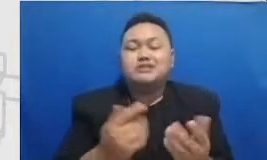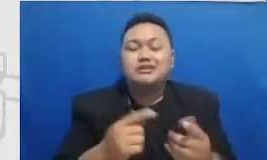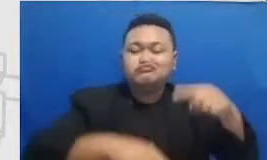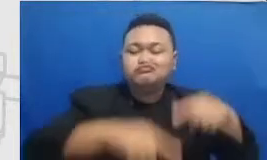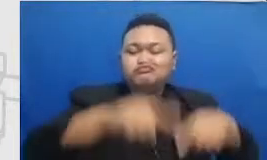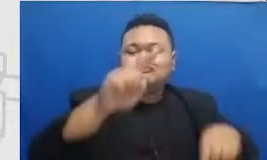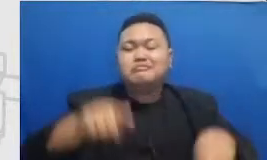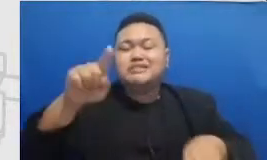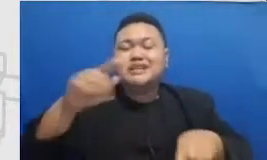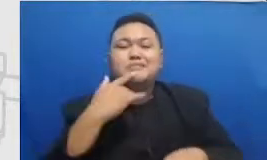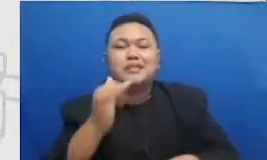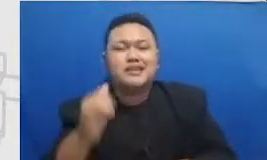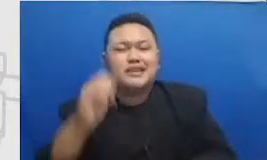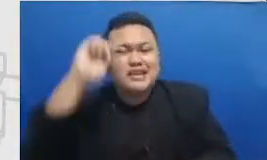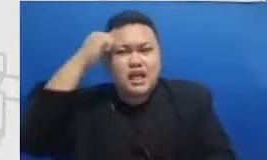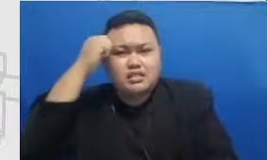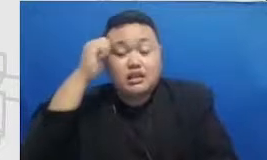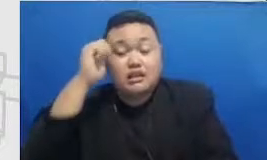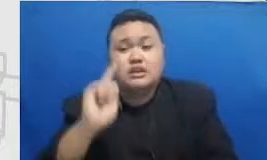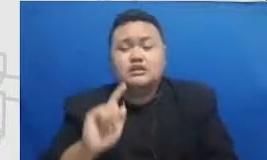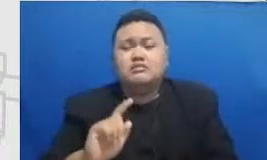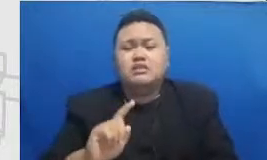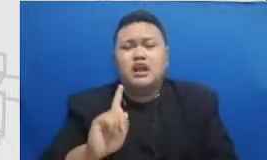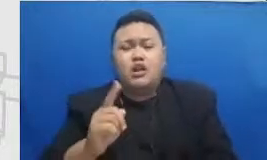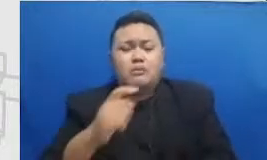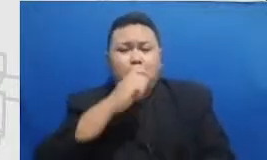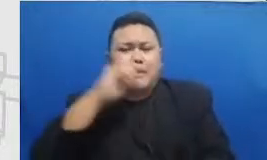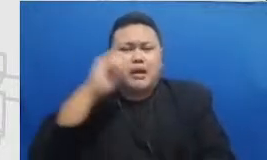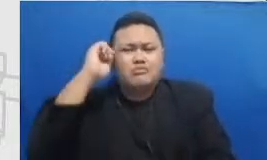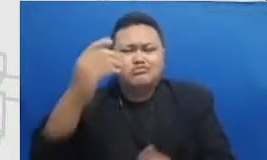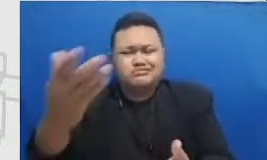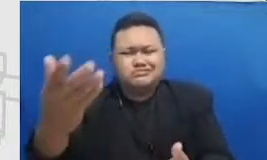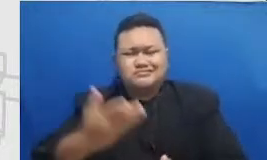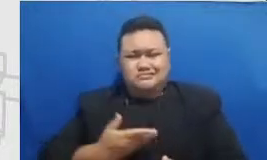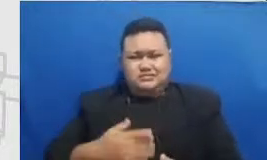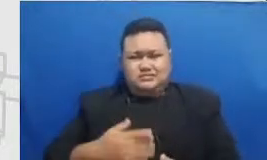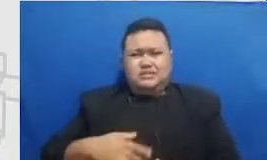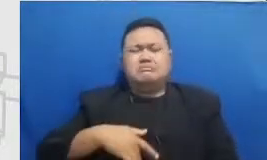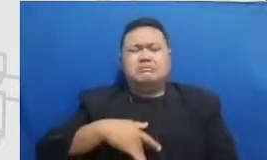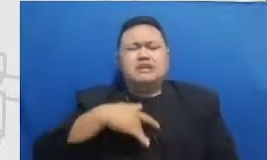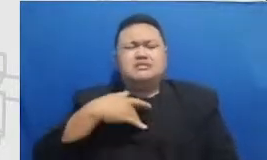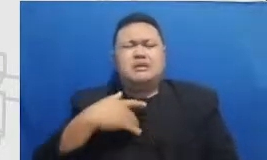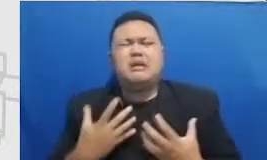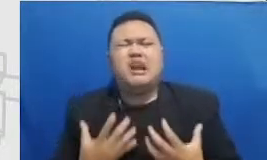Bapak dan Ibu merasa segan berat itu berarti Bapak dan Ibu ada di detik merah tapi titik